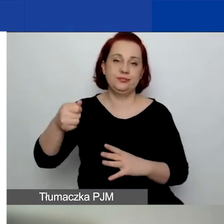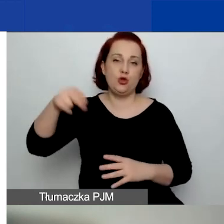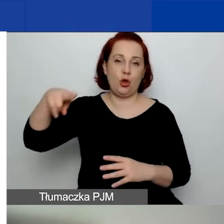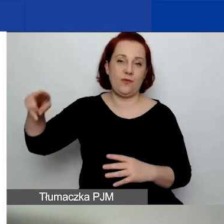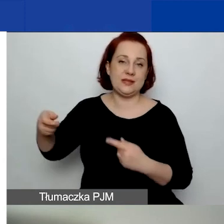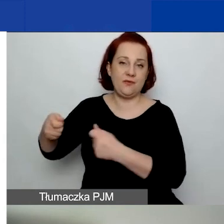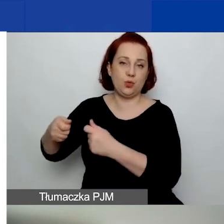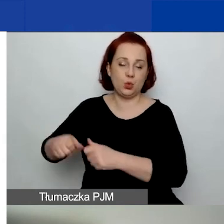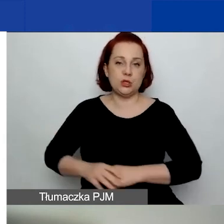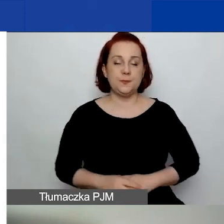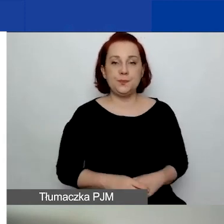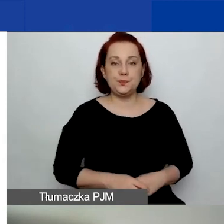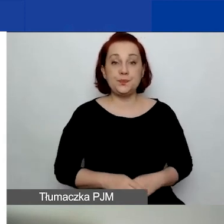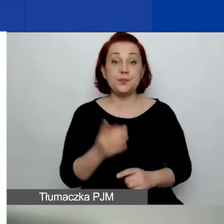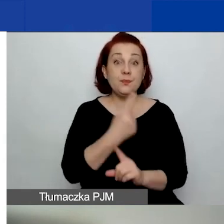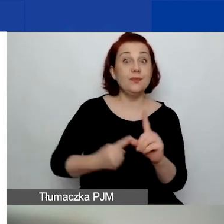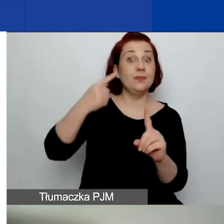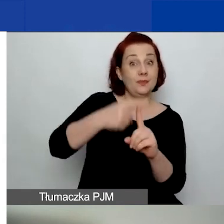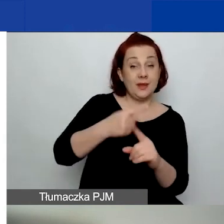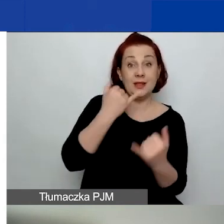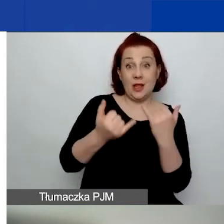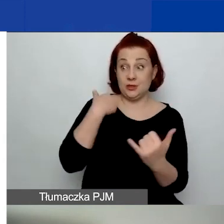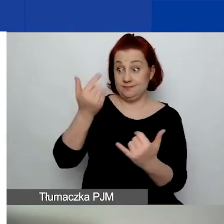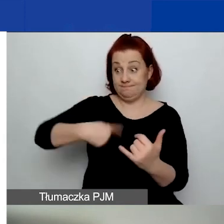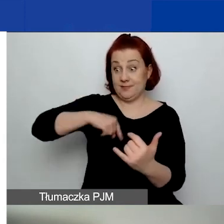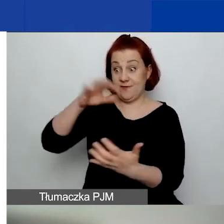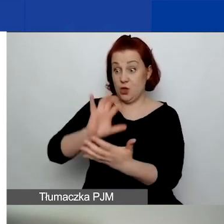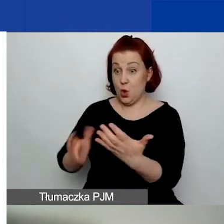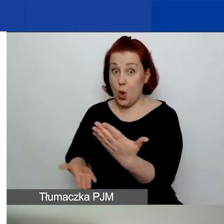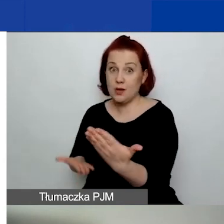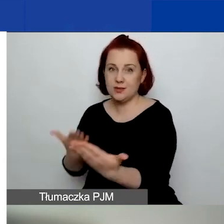Dodatkowo, składając wniosek w jednym z tych trzech obszarów,